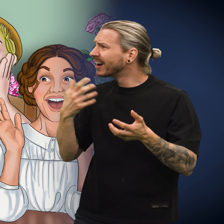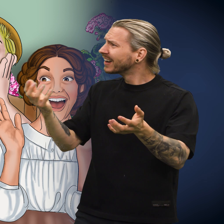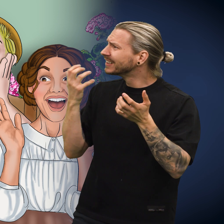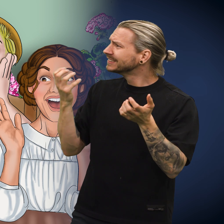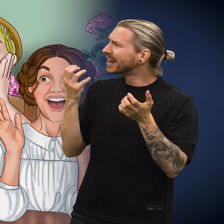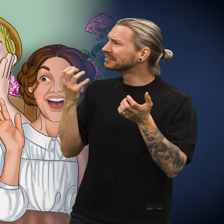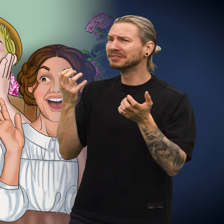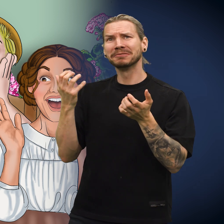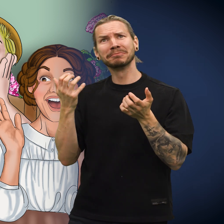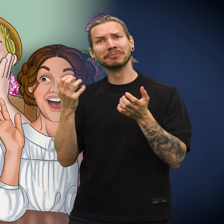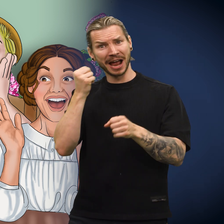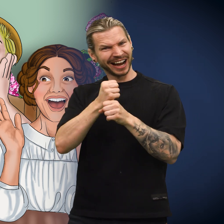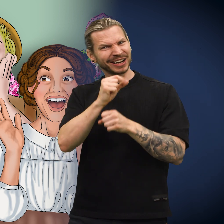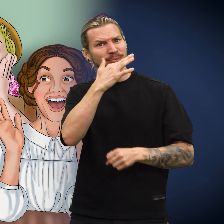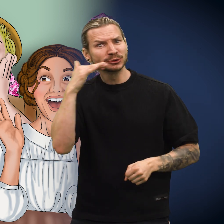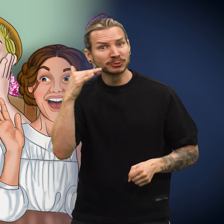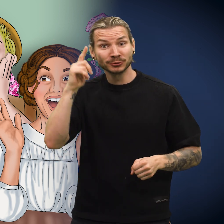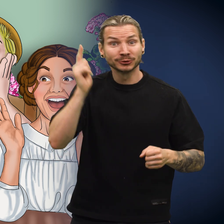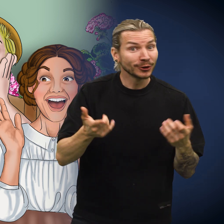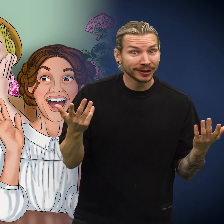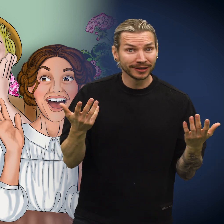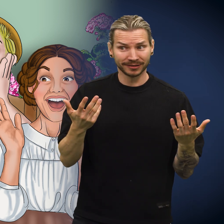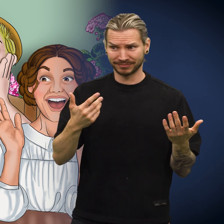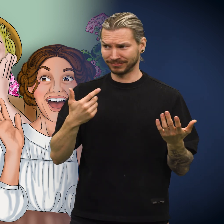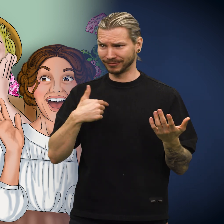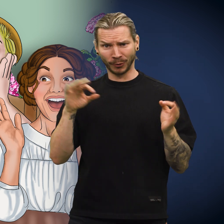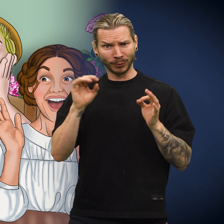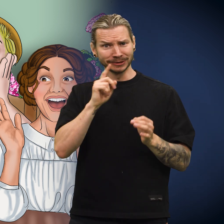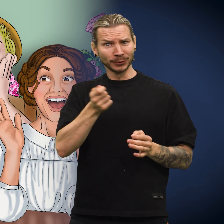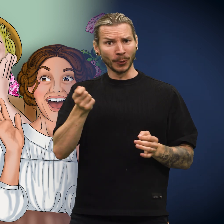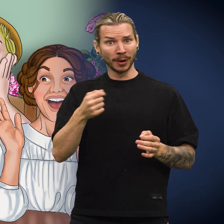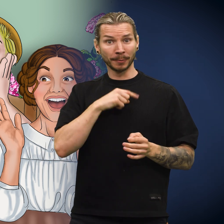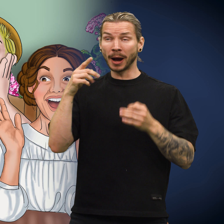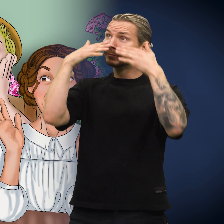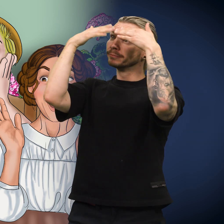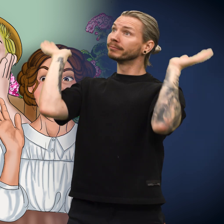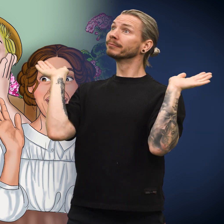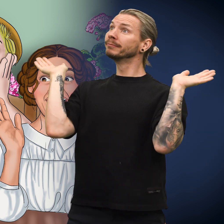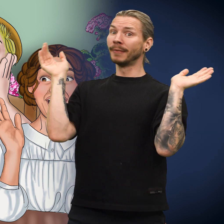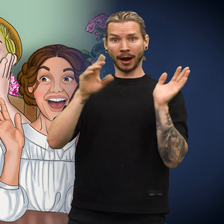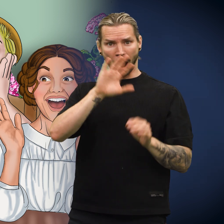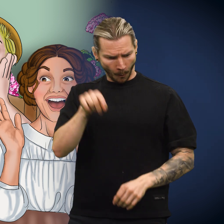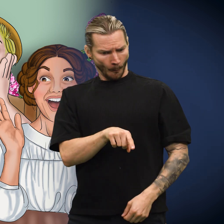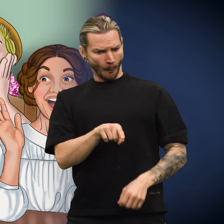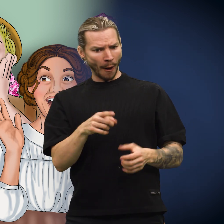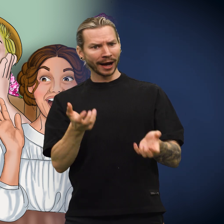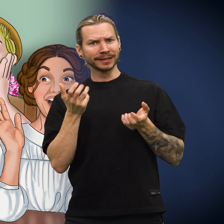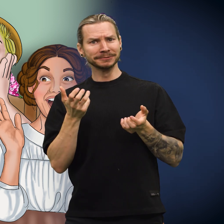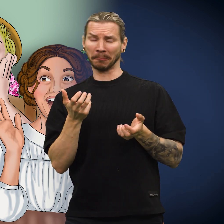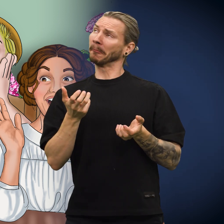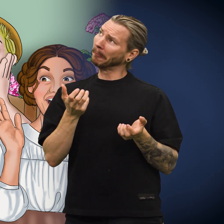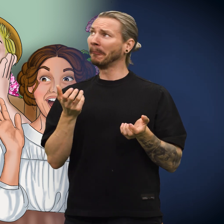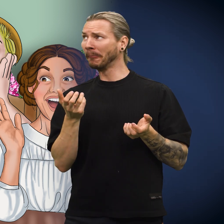«De synes jeg er interessant! Det er morsomt, siden jeg ikke har sagt et eneste ord», sa skillingen.